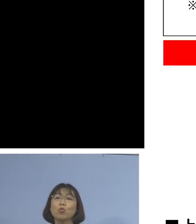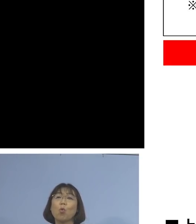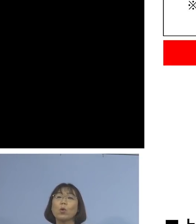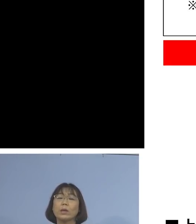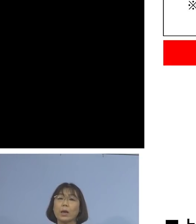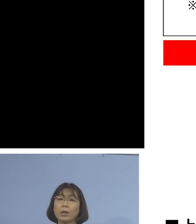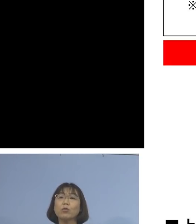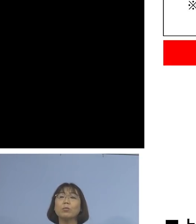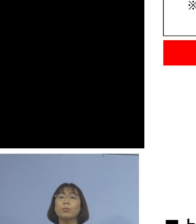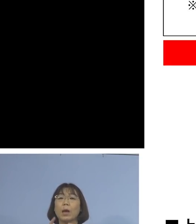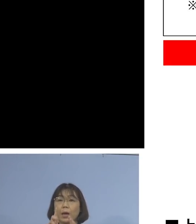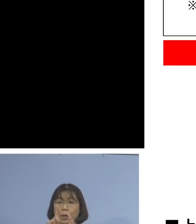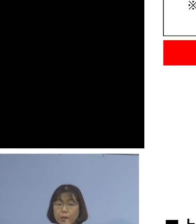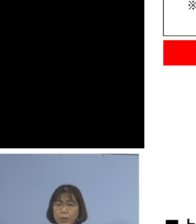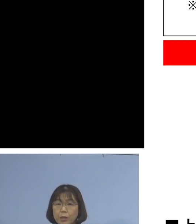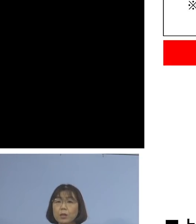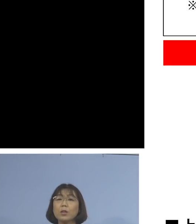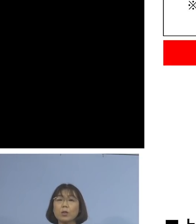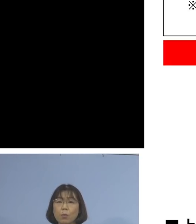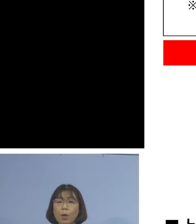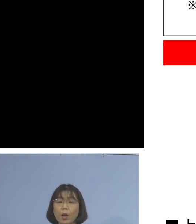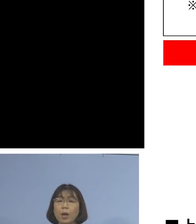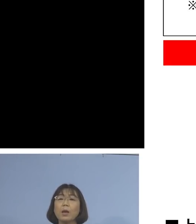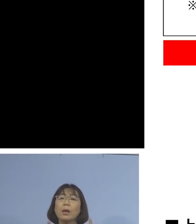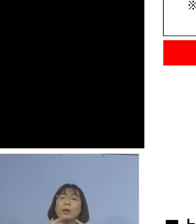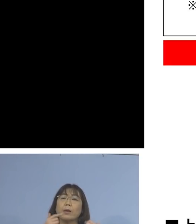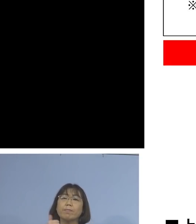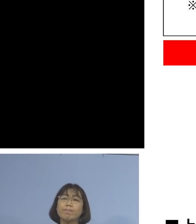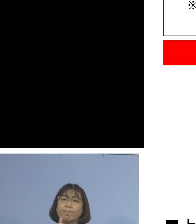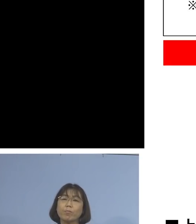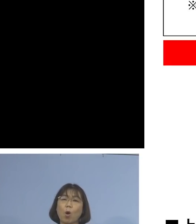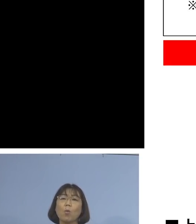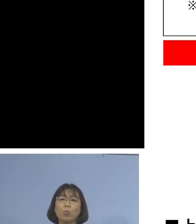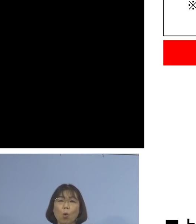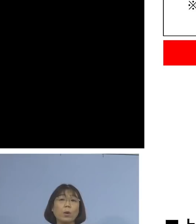速やかに、かかりつけ医の方に 電話でご相談の上